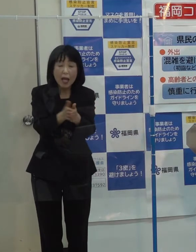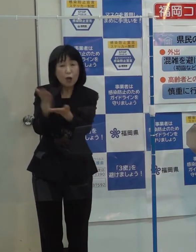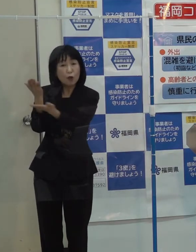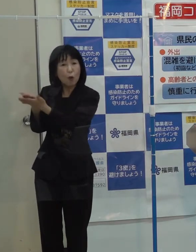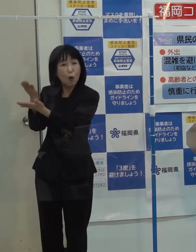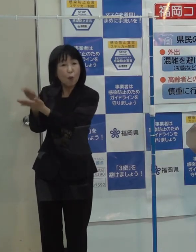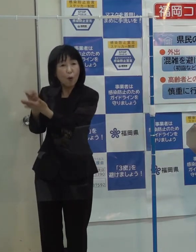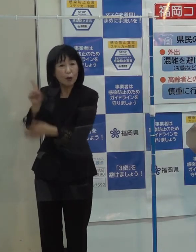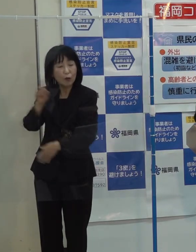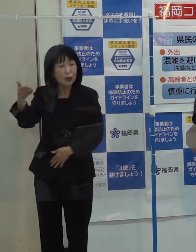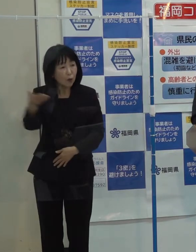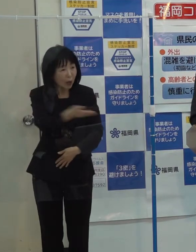（知事）それは今後です